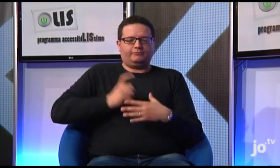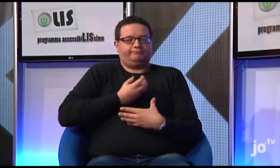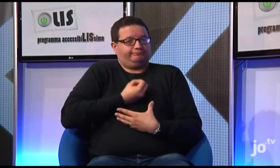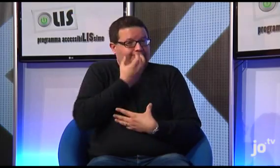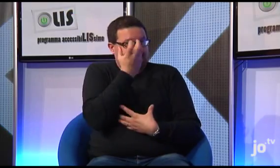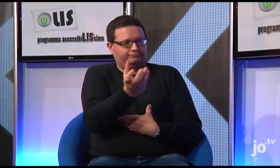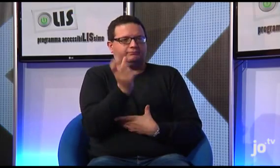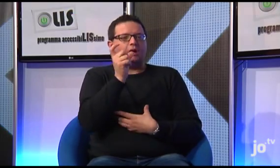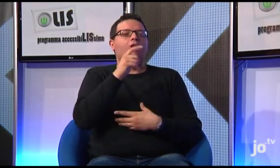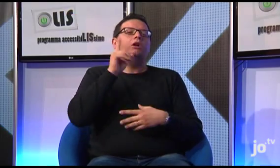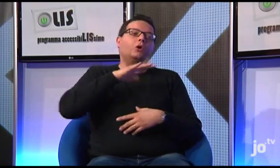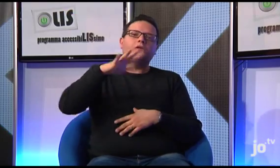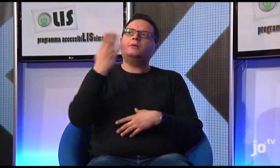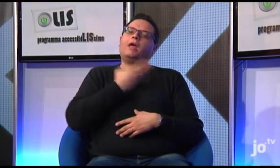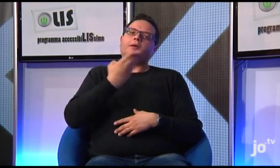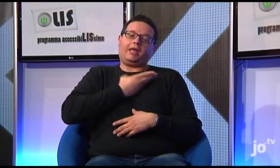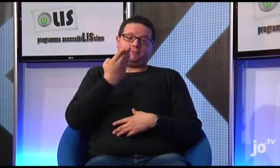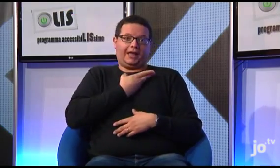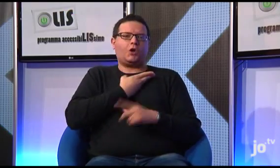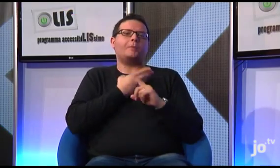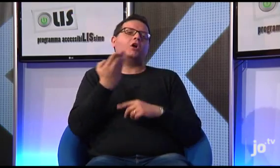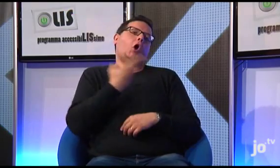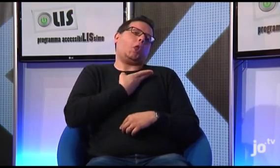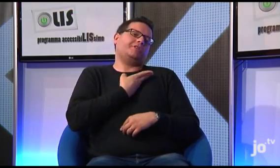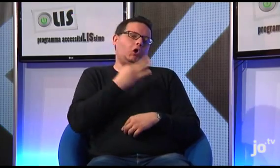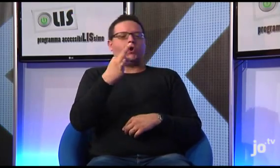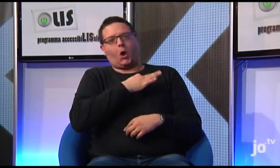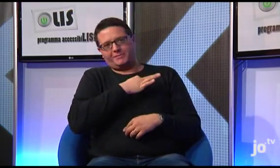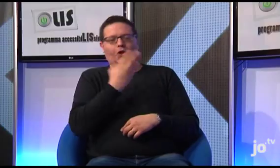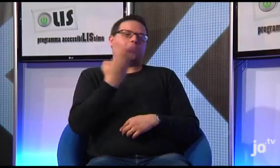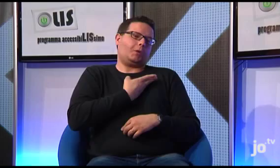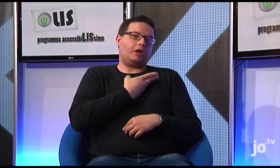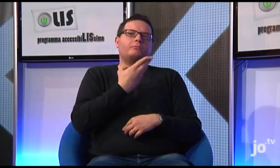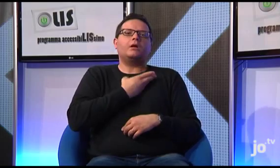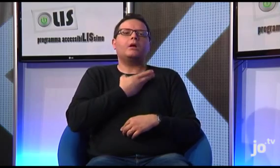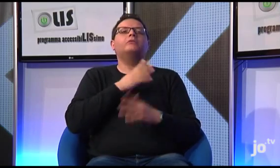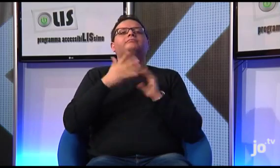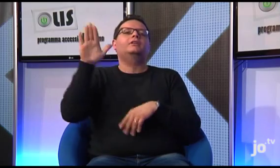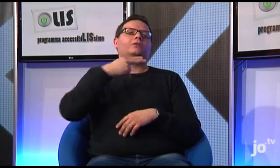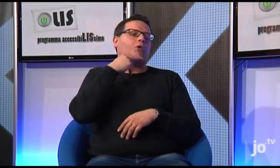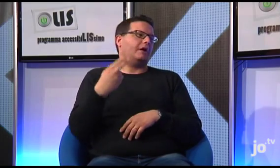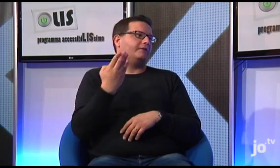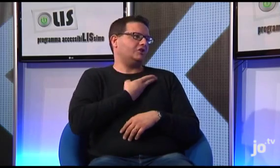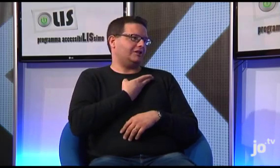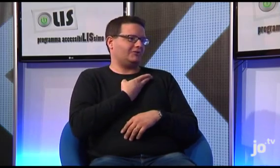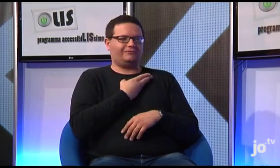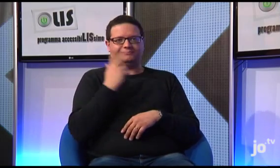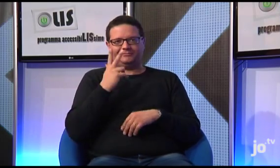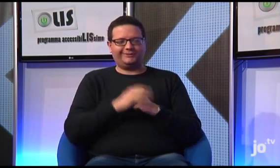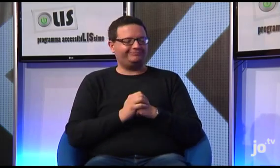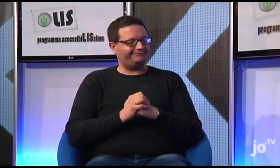e i sordi argentini hanno scelto il segno di "colpire al cuore", per identificarlo, proprio perché le sue parole colpiscono e dunque questo è diventato il suo nome segno ufficiale